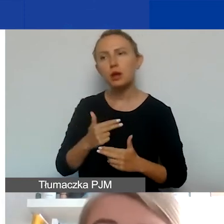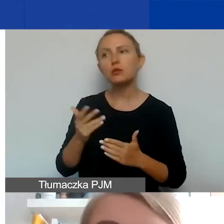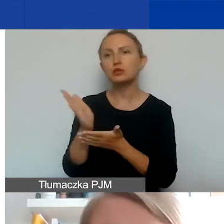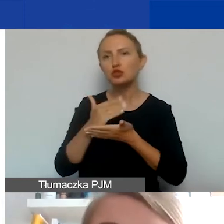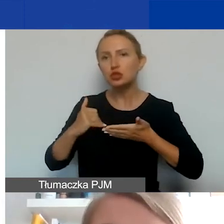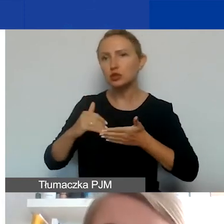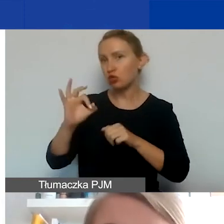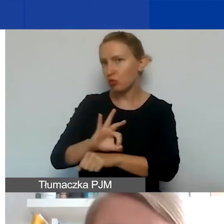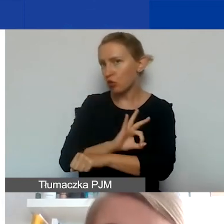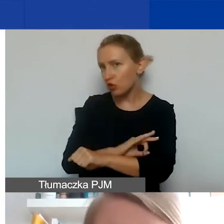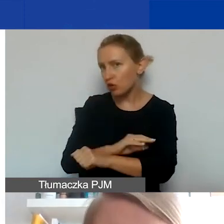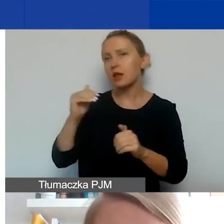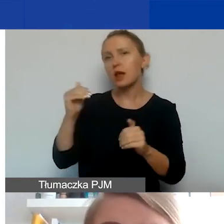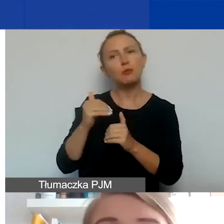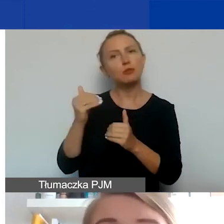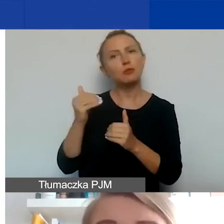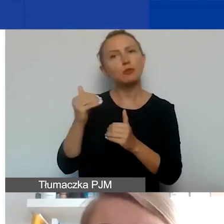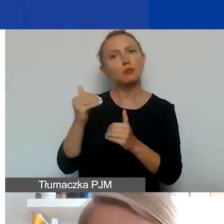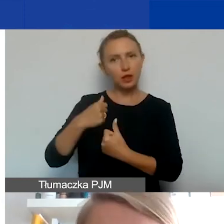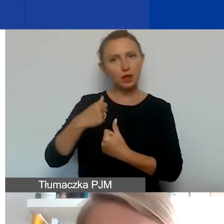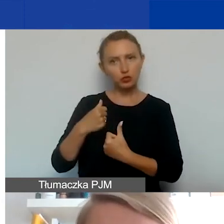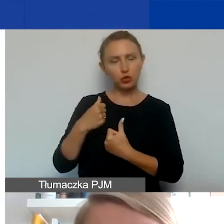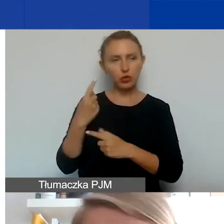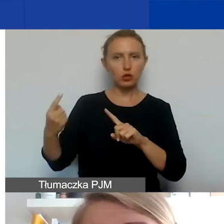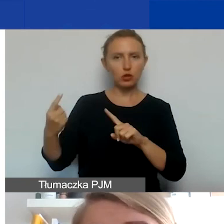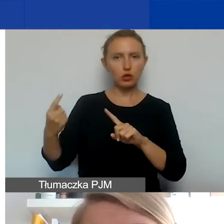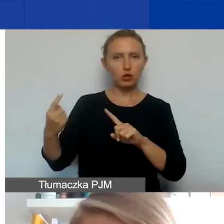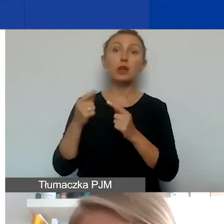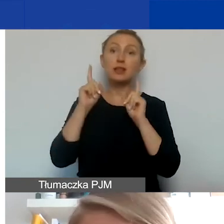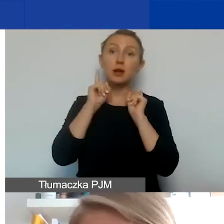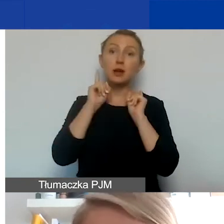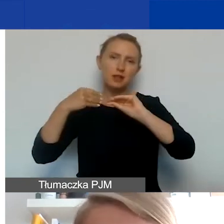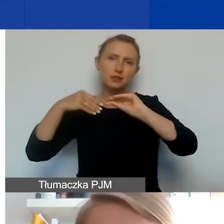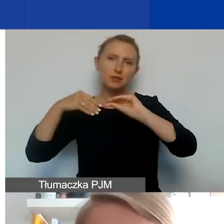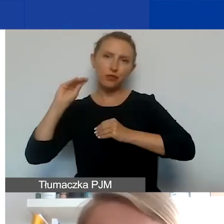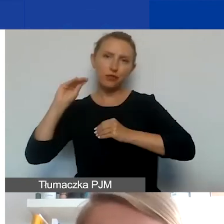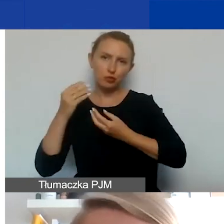Można ją sfinansować z dodatkowych środków. De facto zwiększyć swój budżet projektowy,